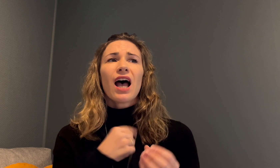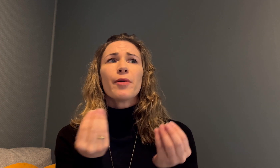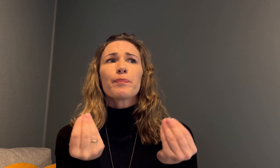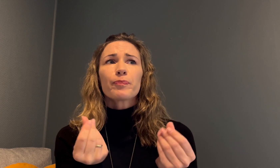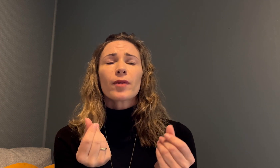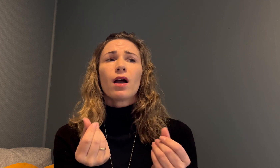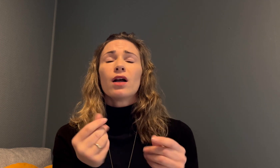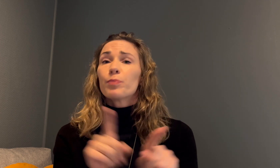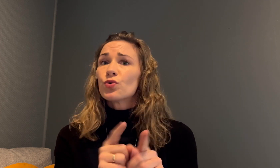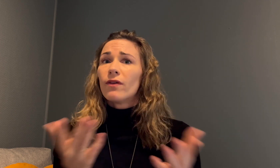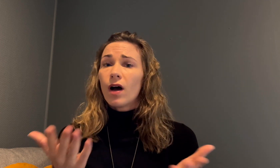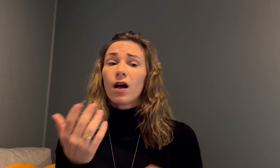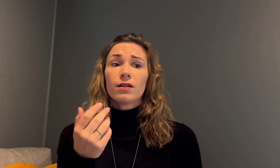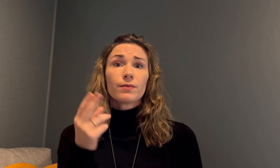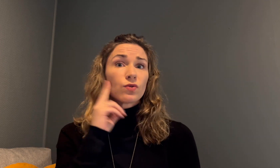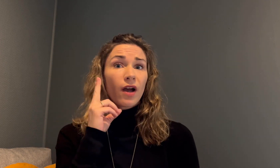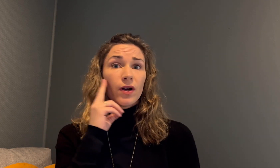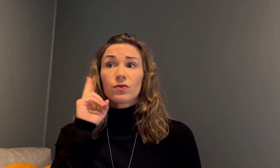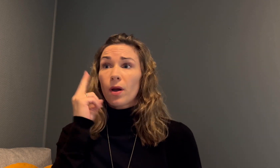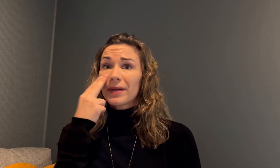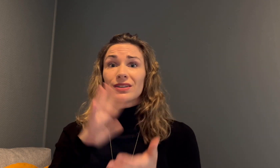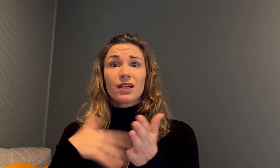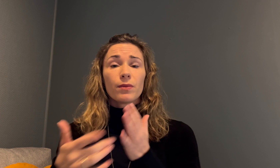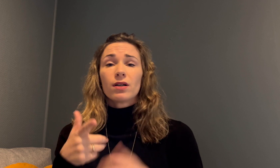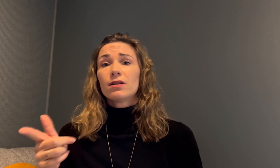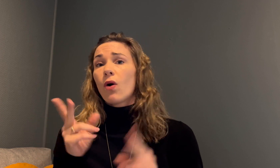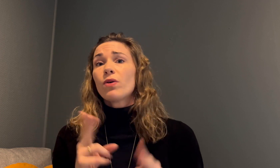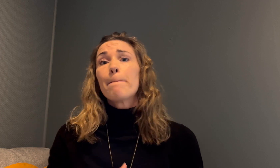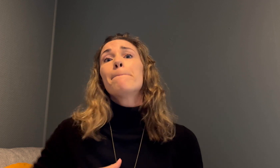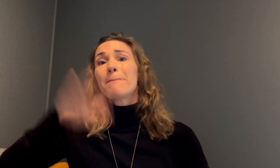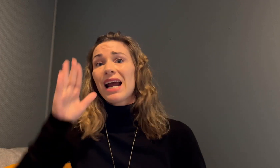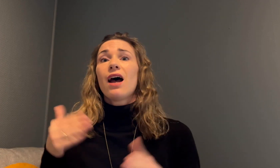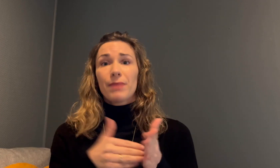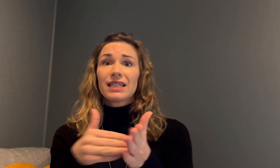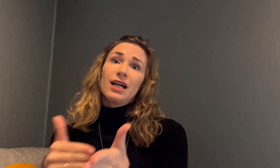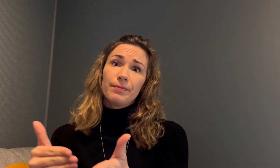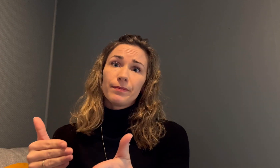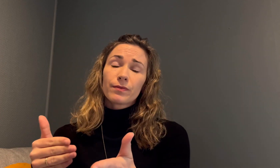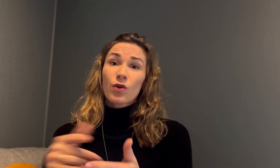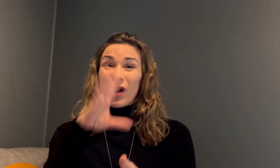Hva jeg tenker det betyr, er at døve og døvblinde tegnspråkbrukere møter flere barrierer.